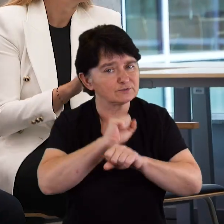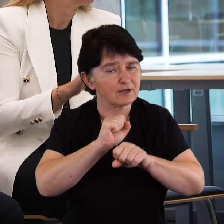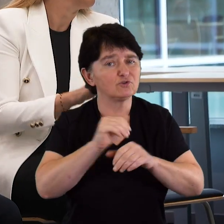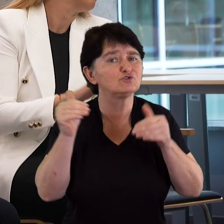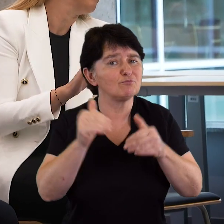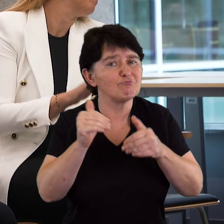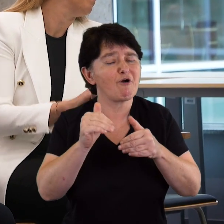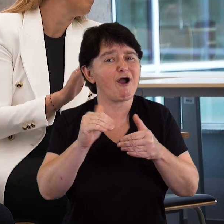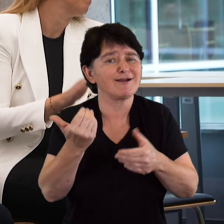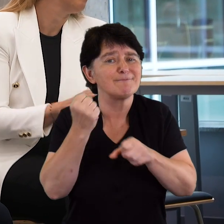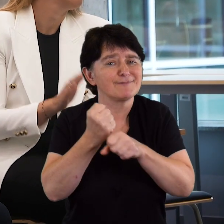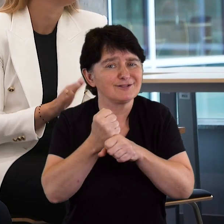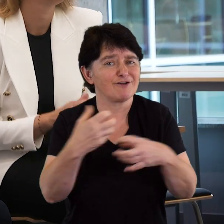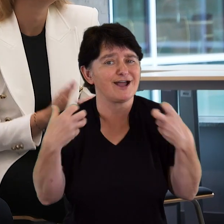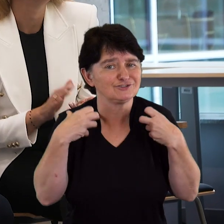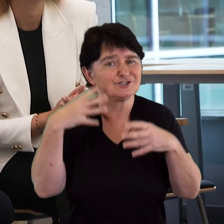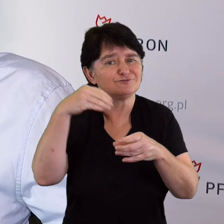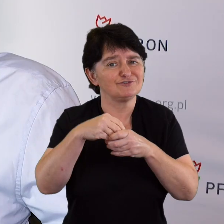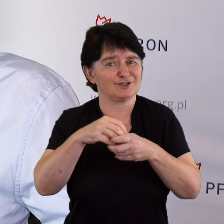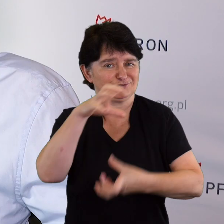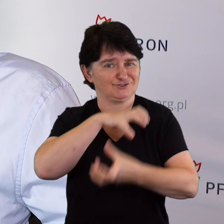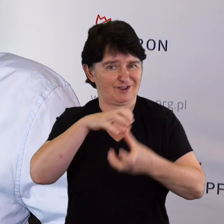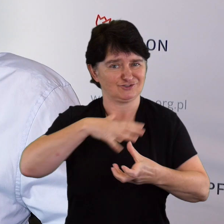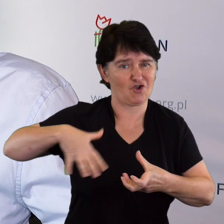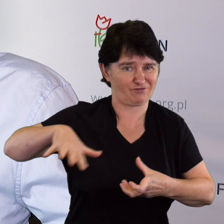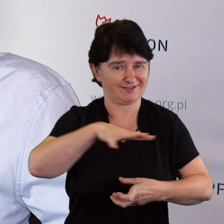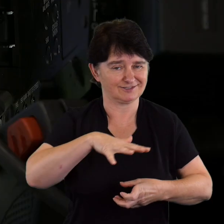mogli się realizować i odnaleźć w otaczającym ich świecie.